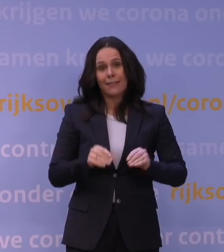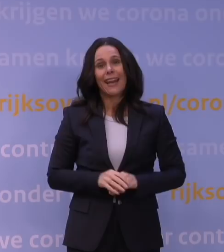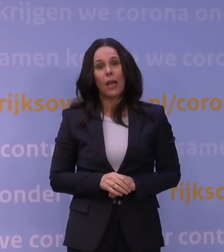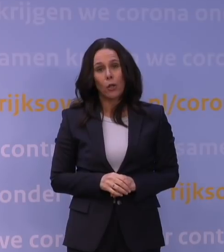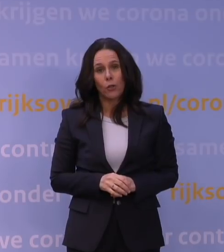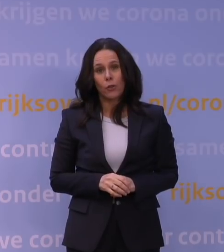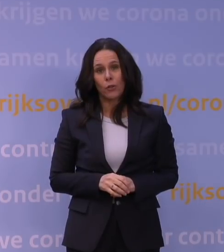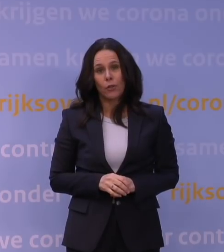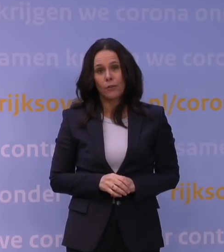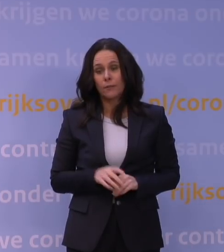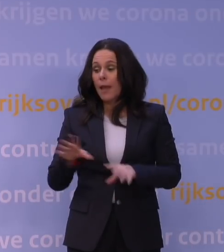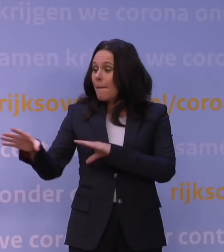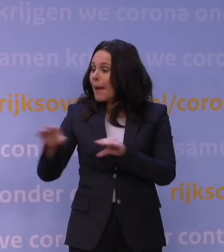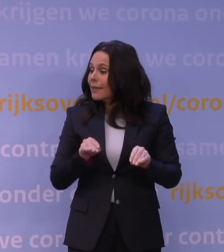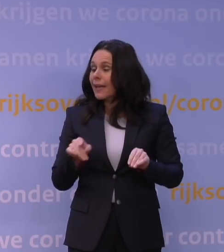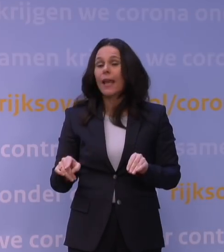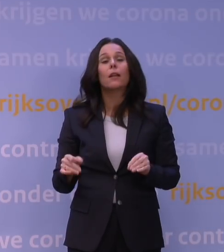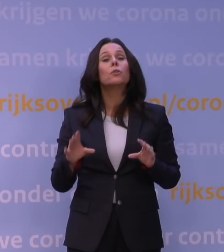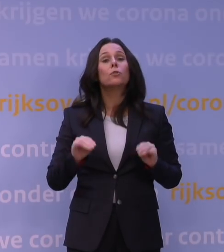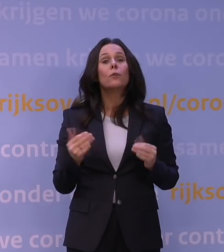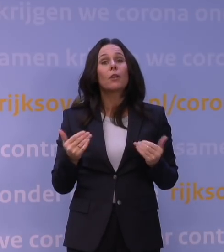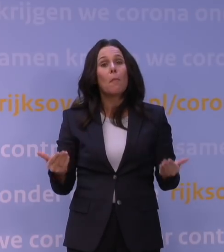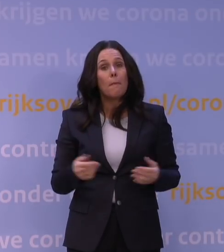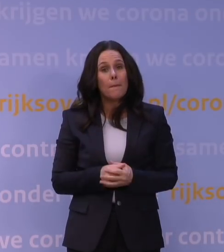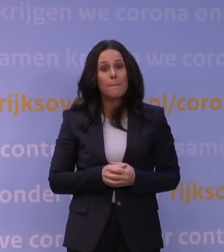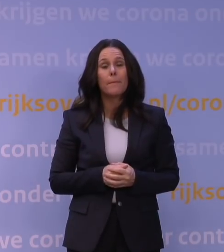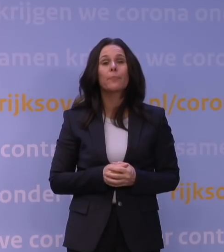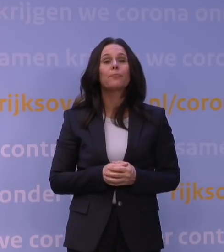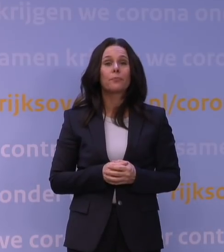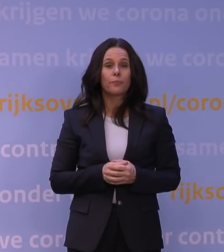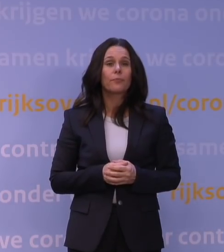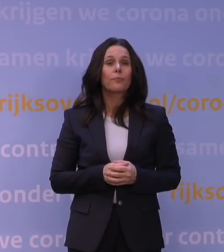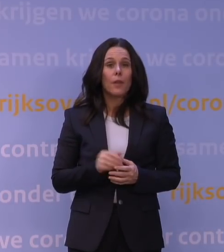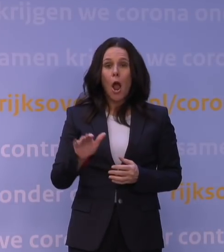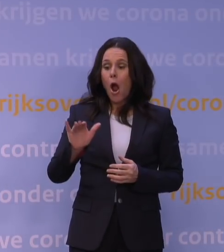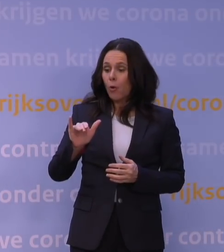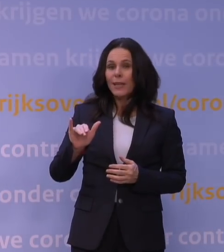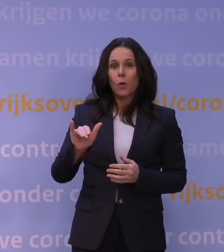Die maatregelen, die nemen we dan om de verspreiding van omikron te vertragen.